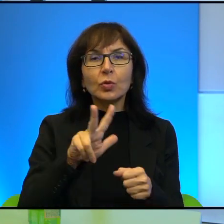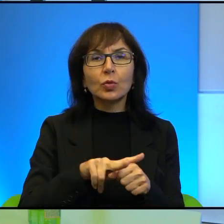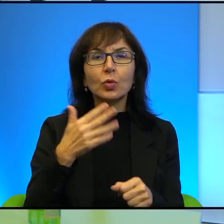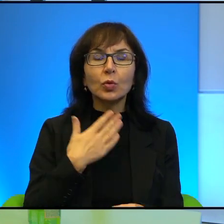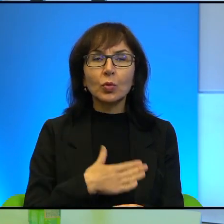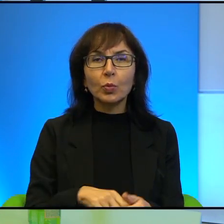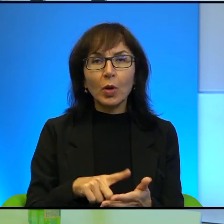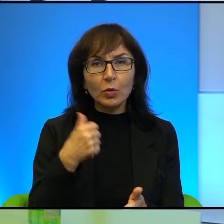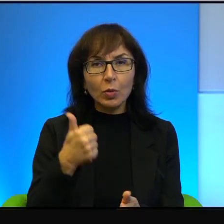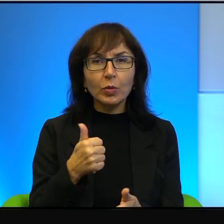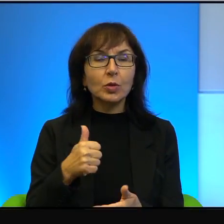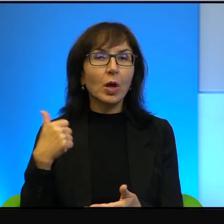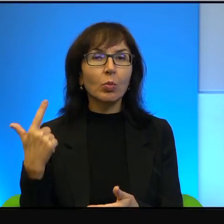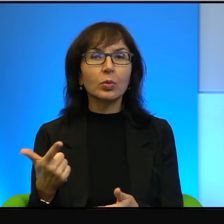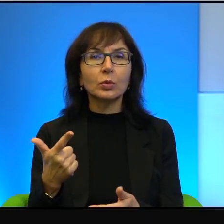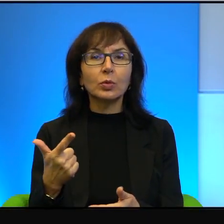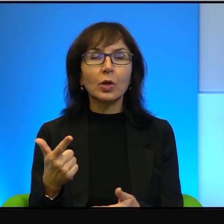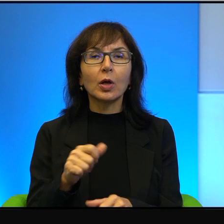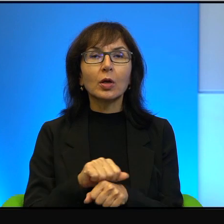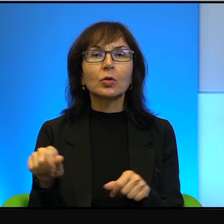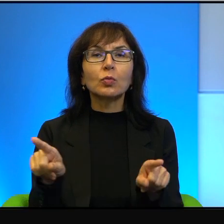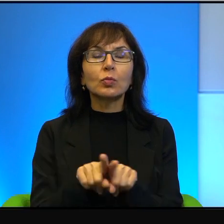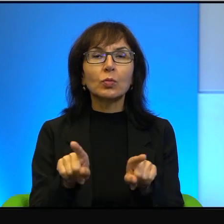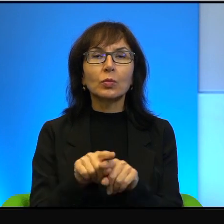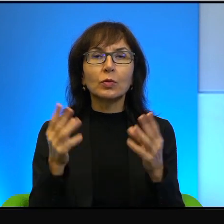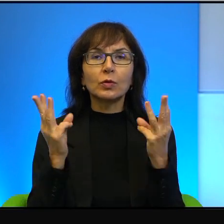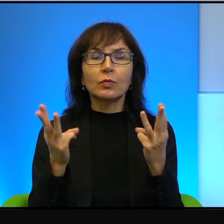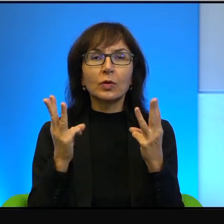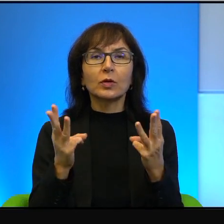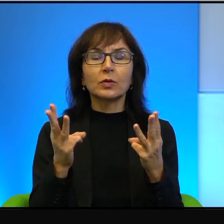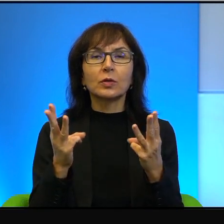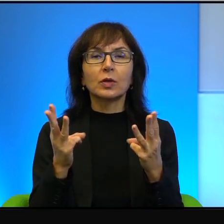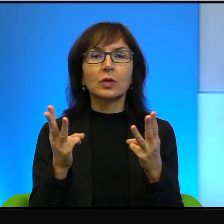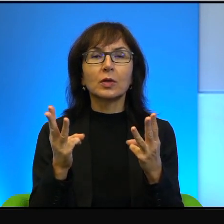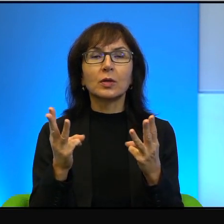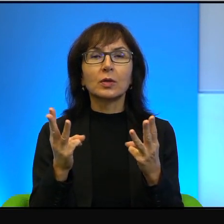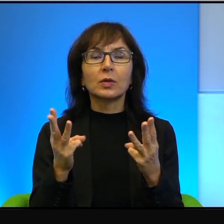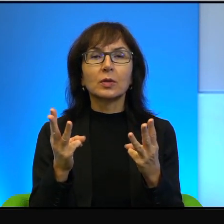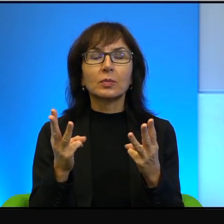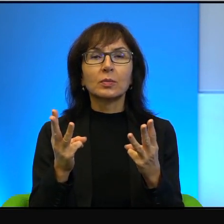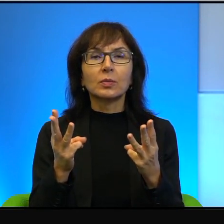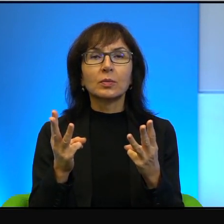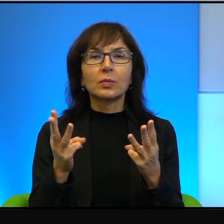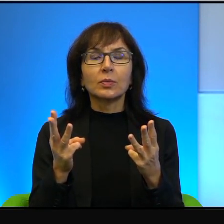A po drugie, to jest równie ważne, bo tu nie ma jakby, no nie wiem,